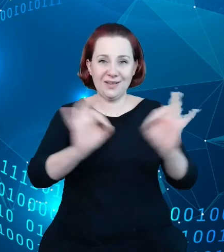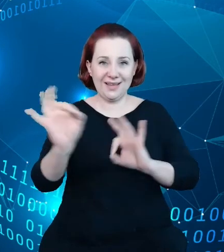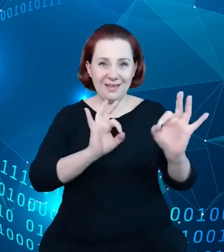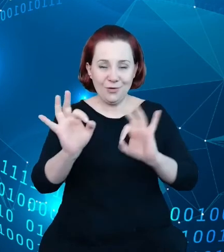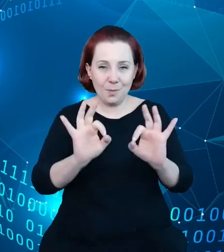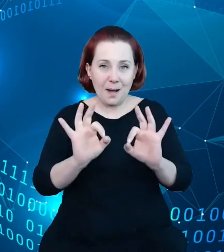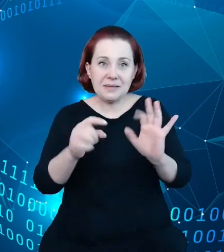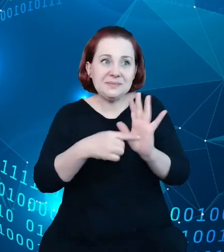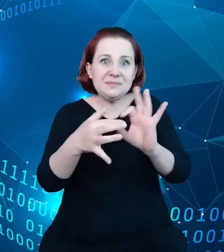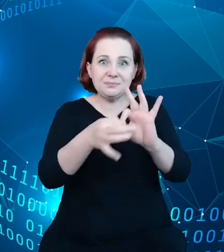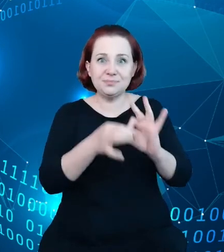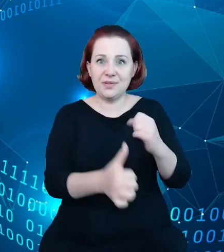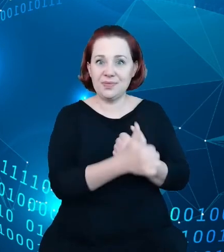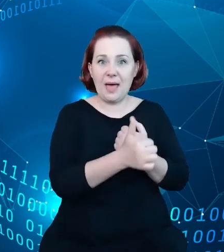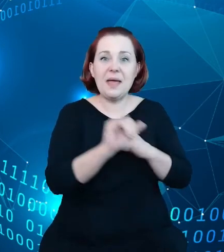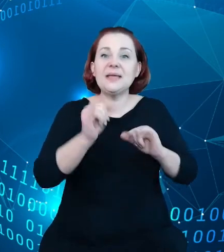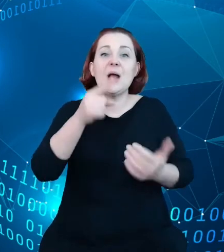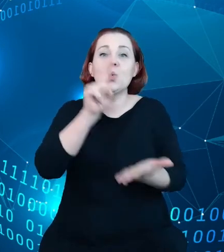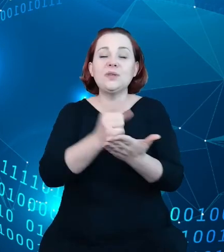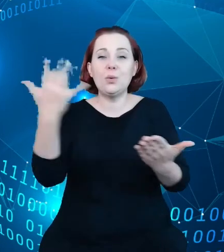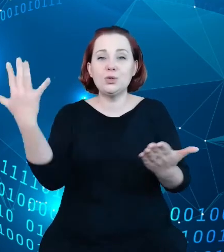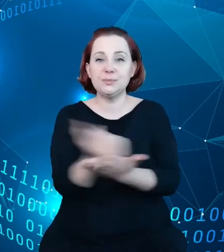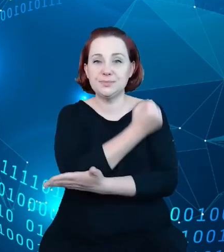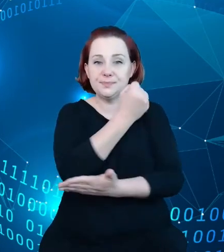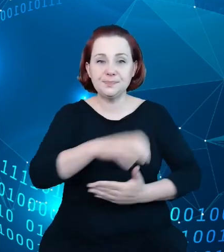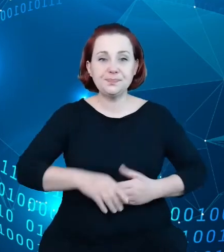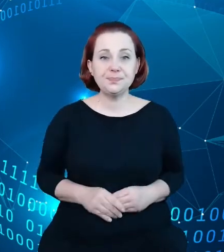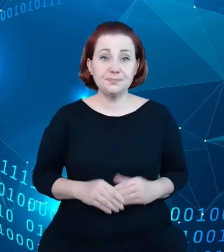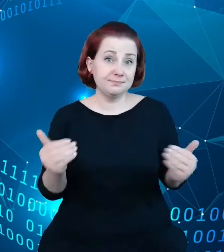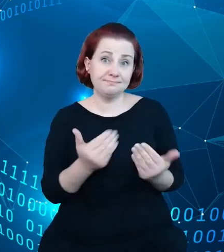to osiągnęliśmy? Mogą państwo sami się przekonać wchodząc na rejestr